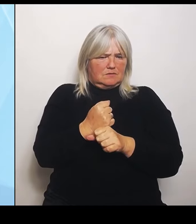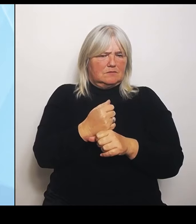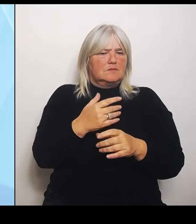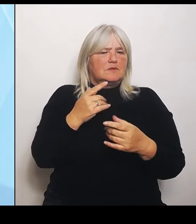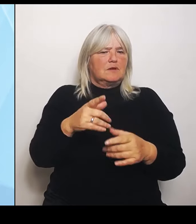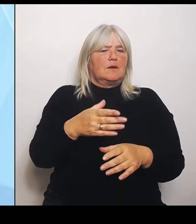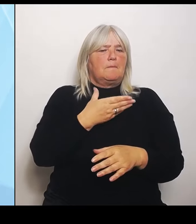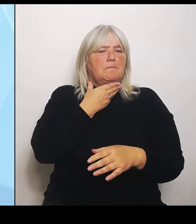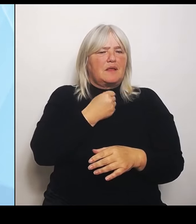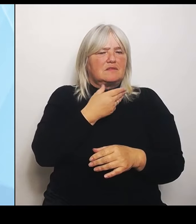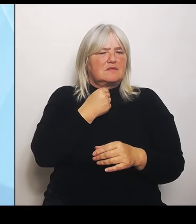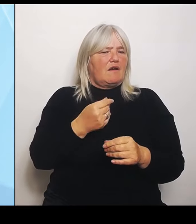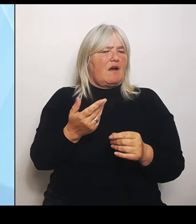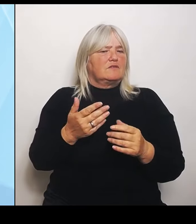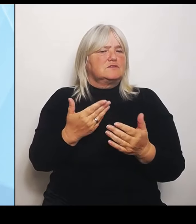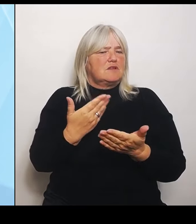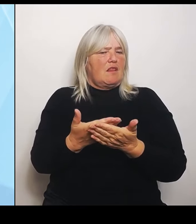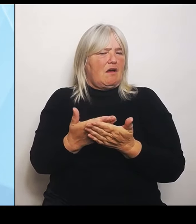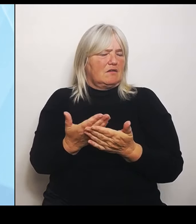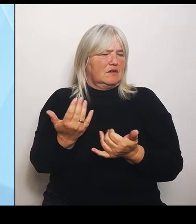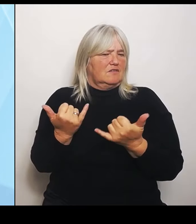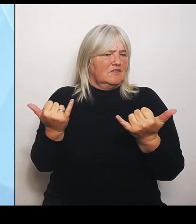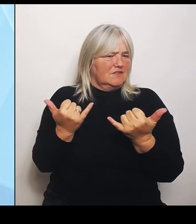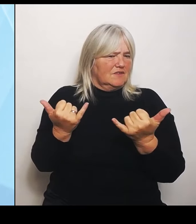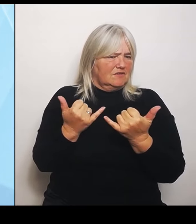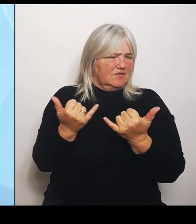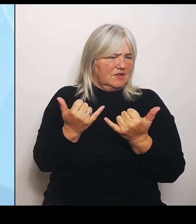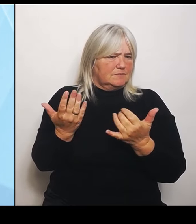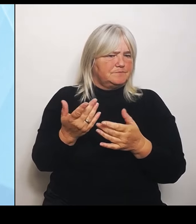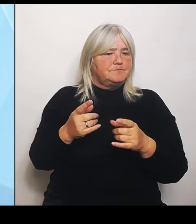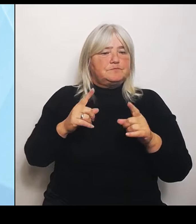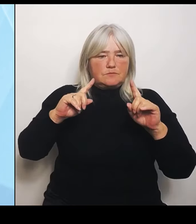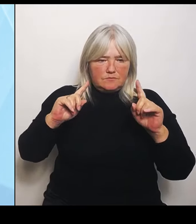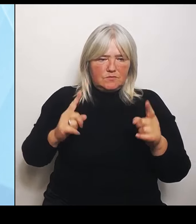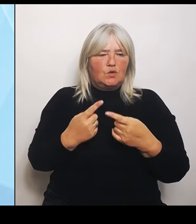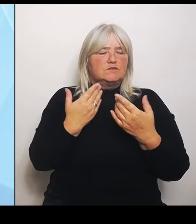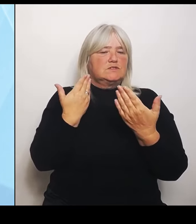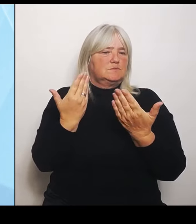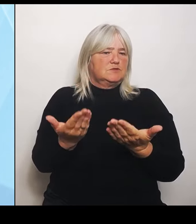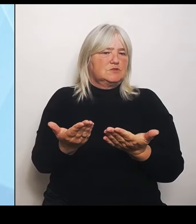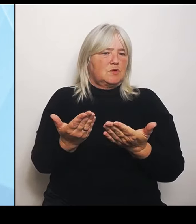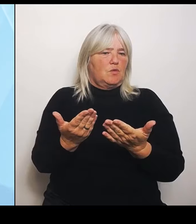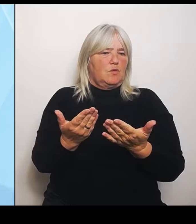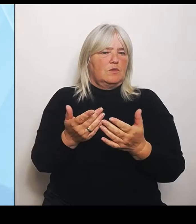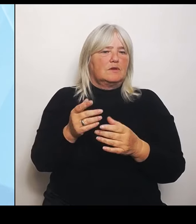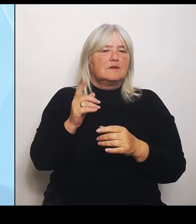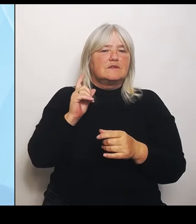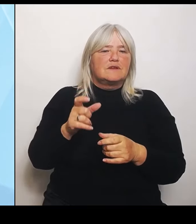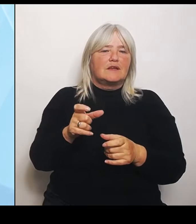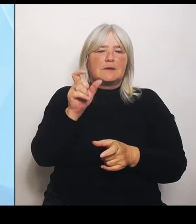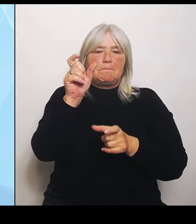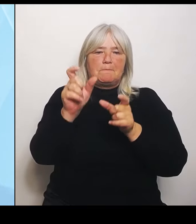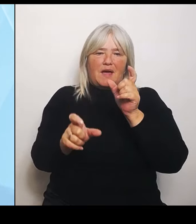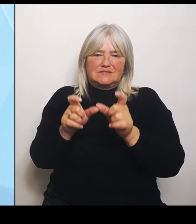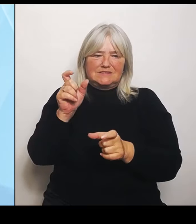Trotzdem ist es so, dass natürlich von den Patienten her natürlich schon Ambulantisierungseffekte zu sehen sind und wir haben teilweise zu wenig